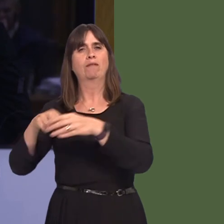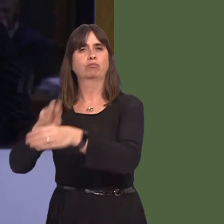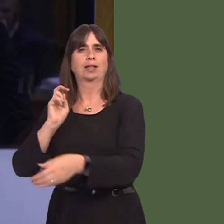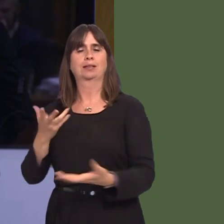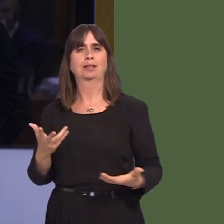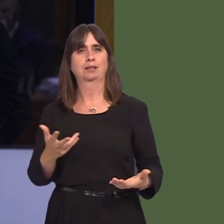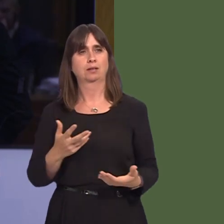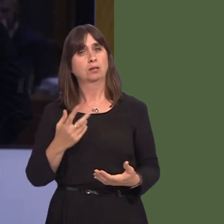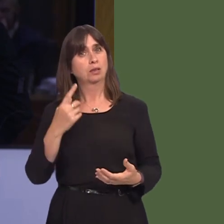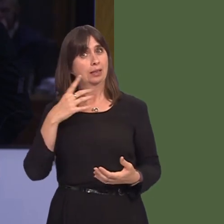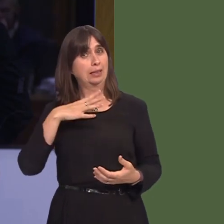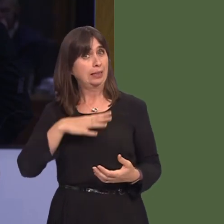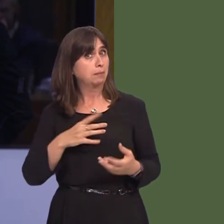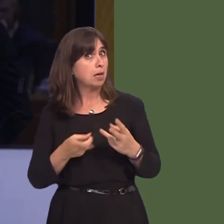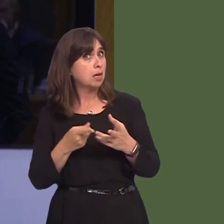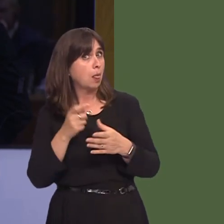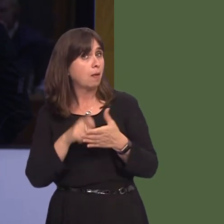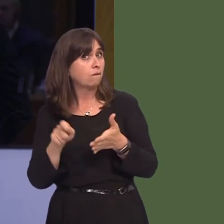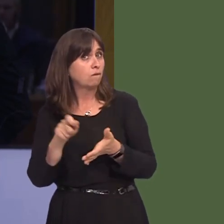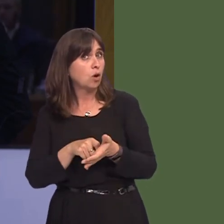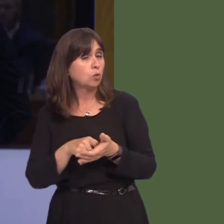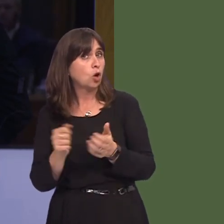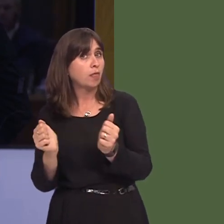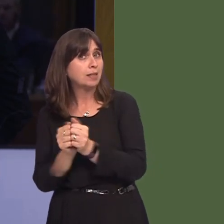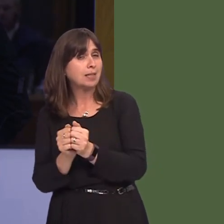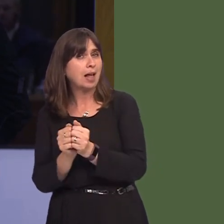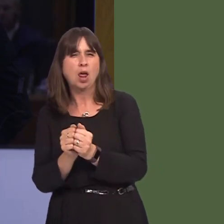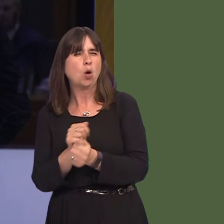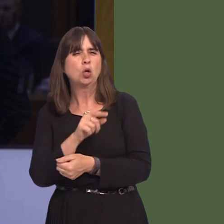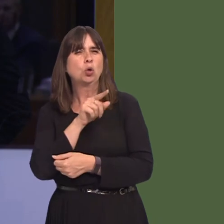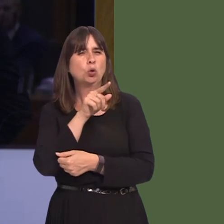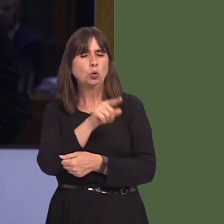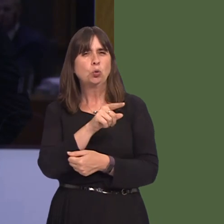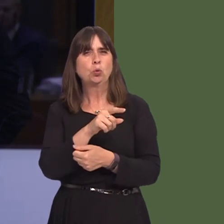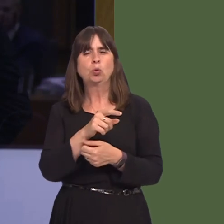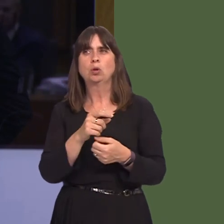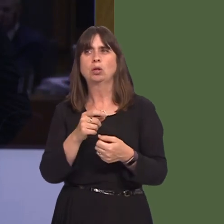that there has to be another vote on any deal, all you do is incentivise the European Commission